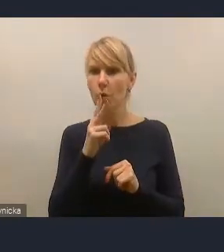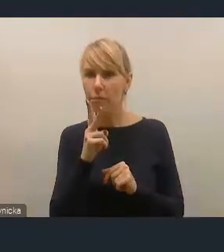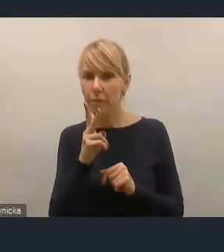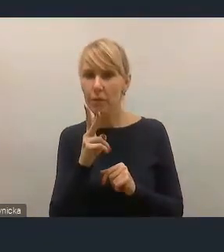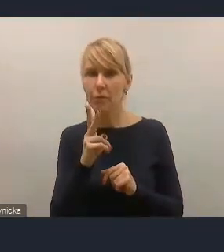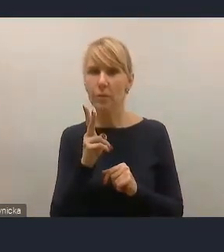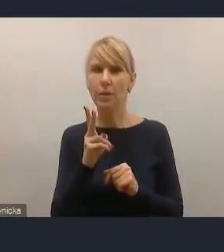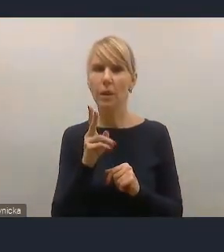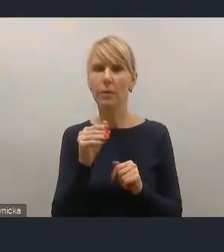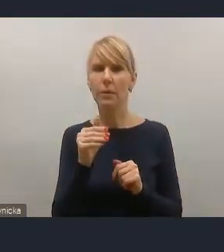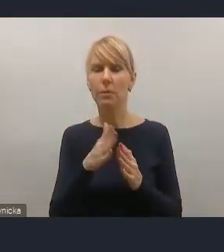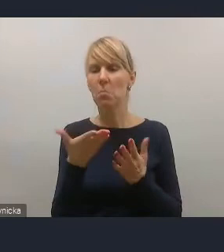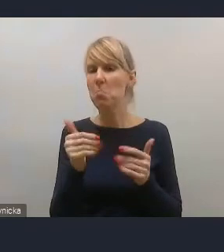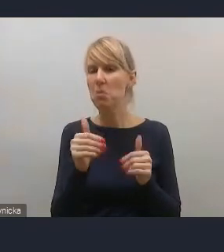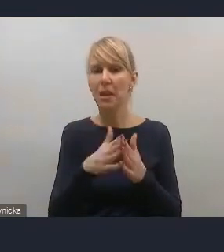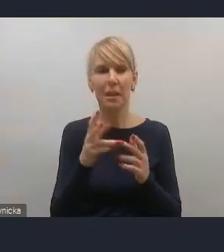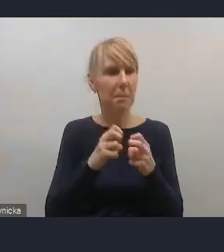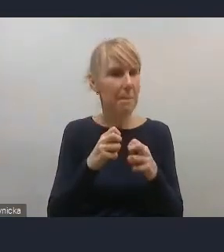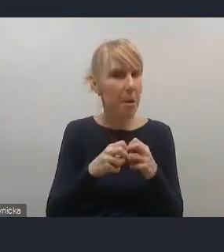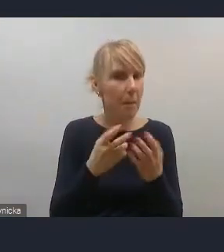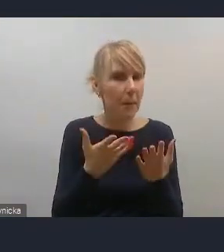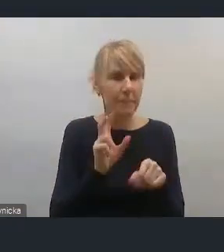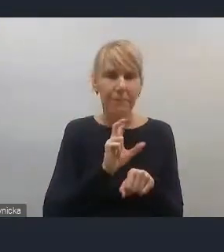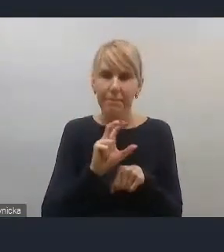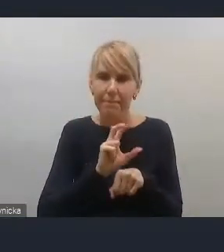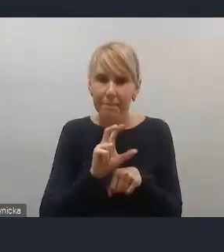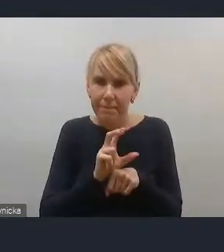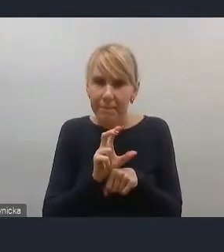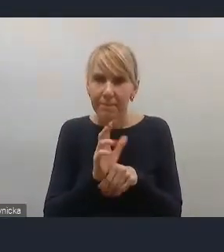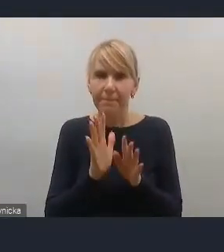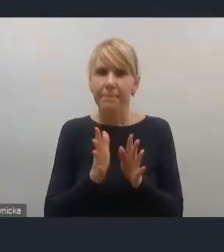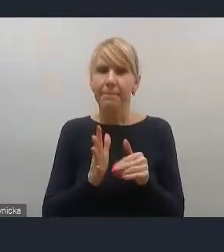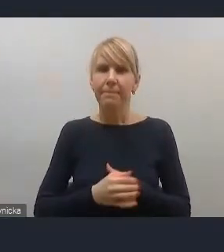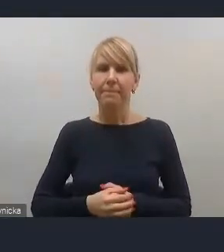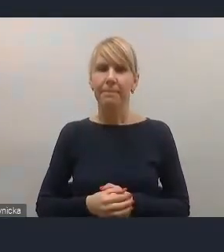Być może jest jakiś albo problem techniczny, mam nadzieję, że nie po naszej stronie,